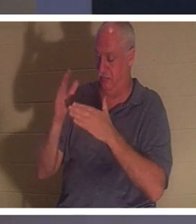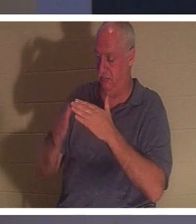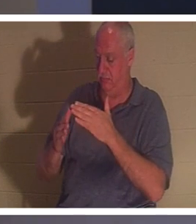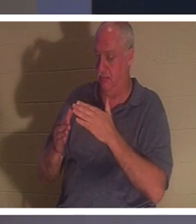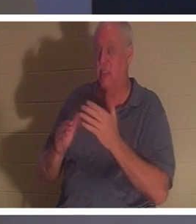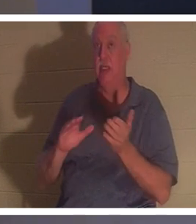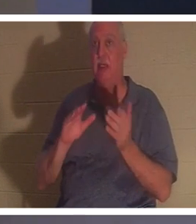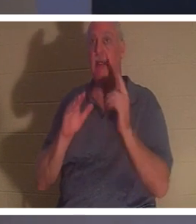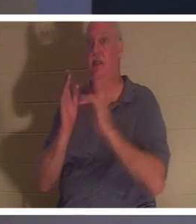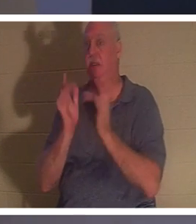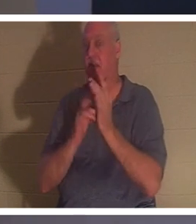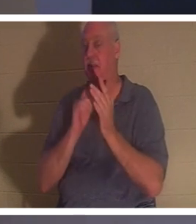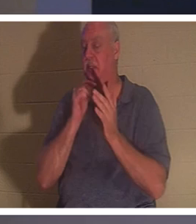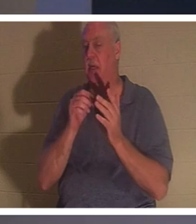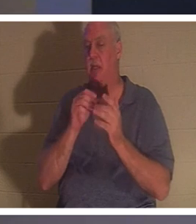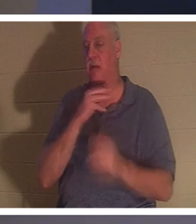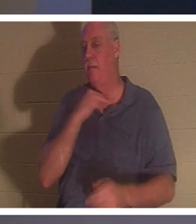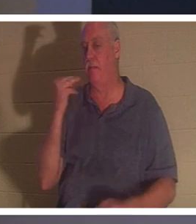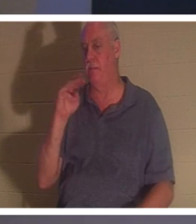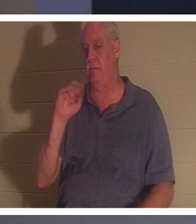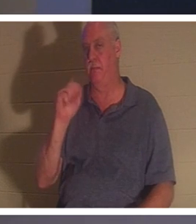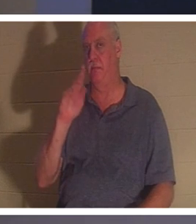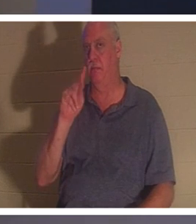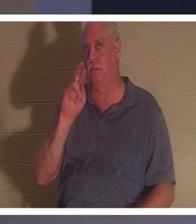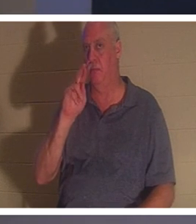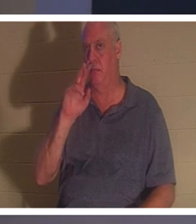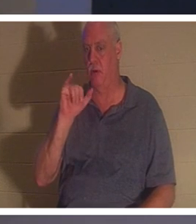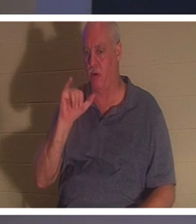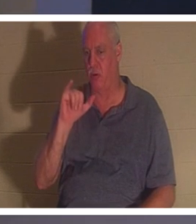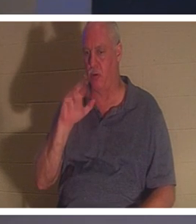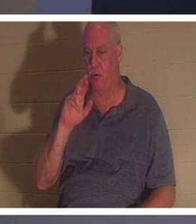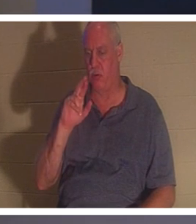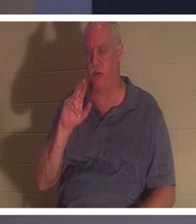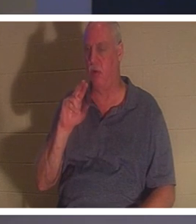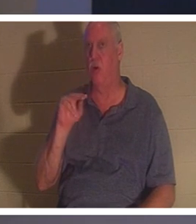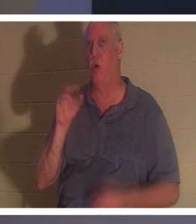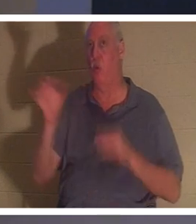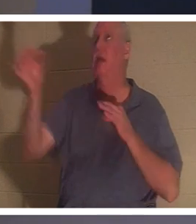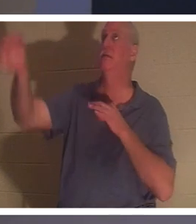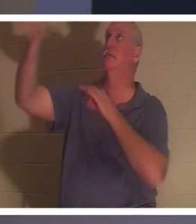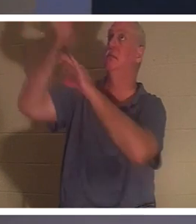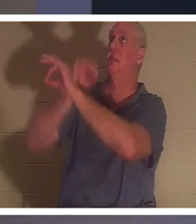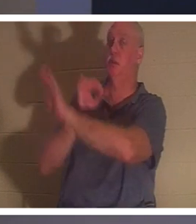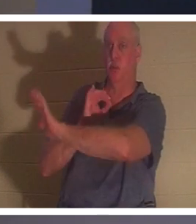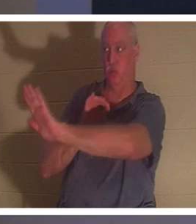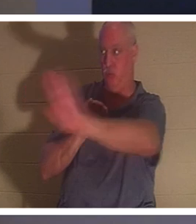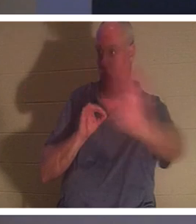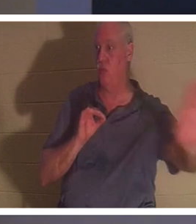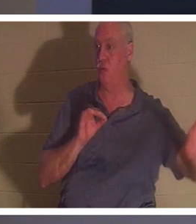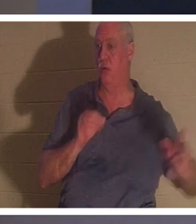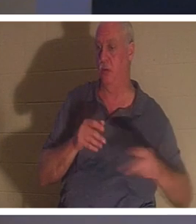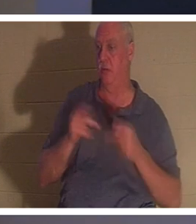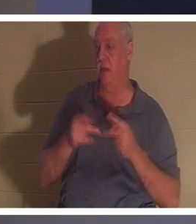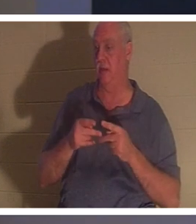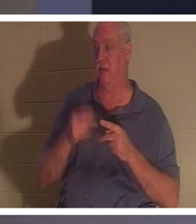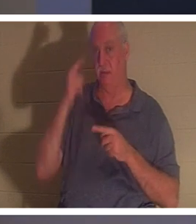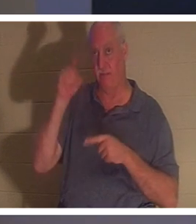以“烈士”的方式 死去 。 他作为你的替代者而死，作为你的替身，为你而死。如果你相信